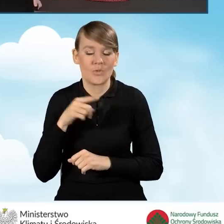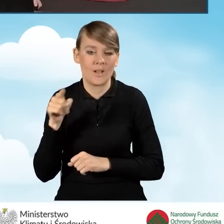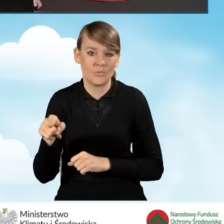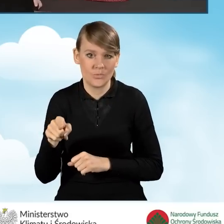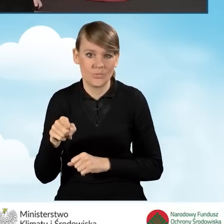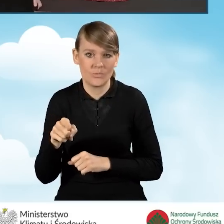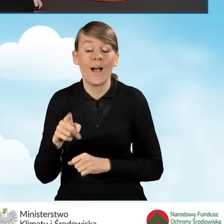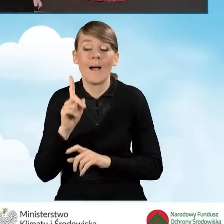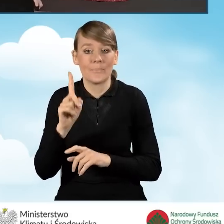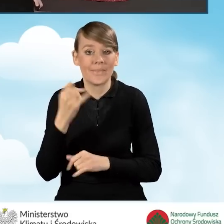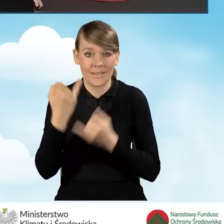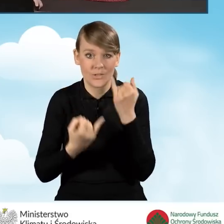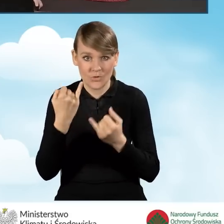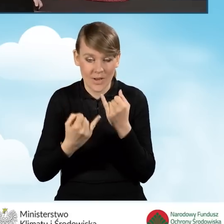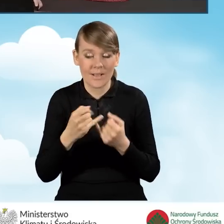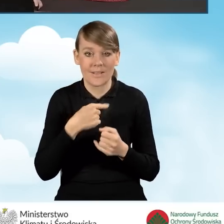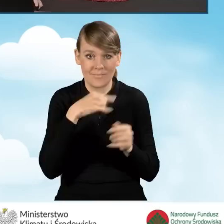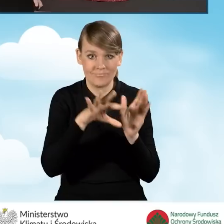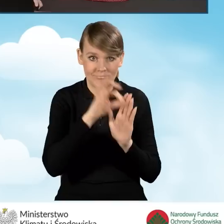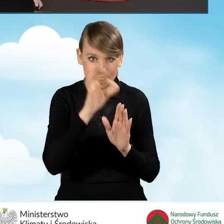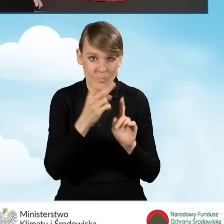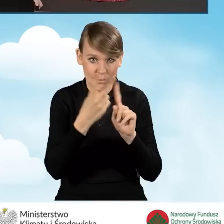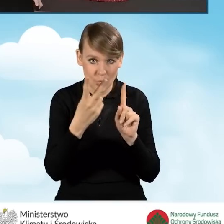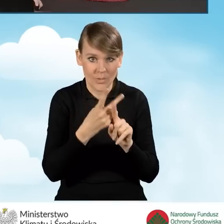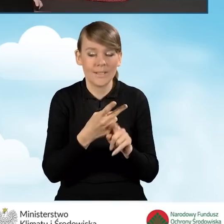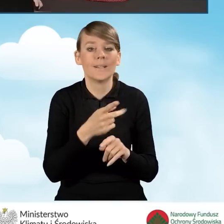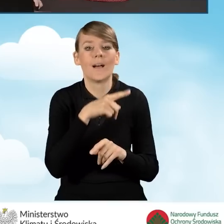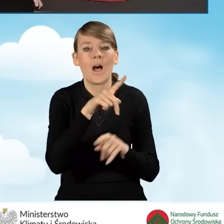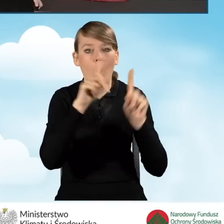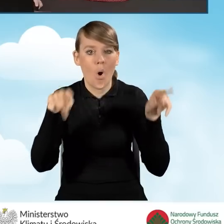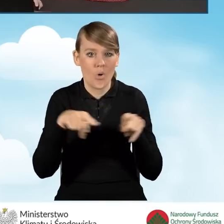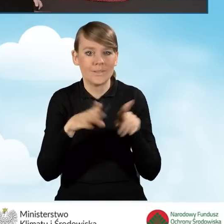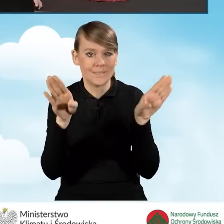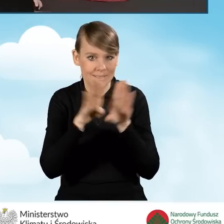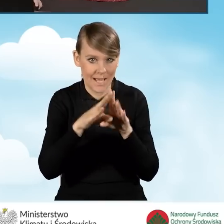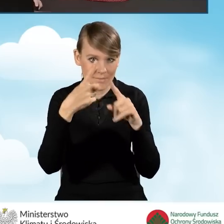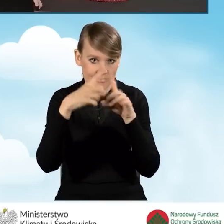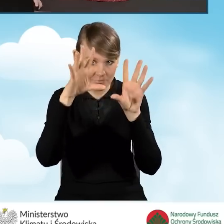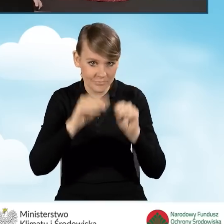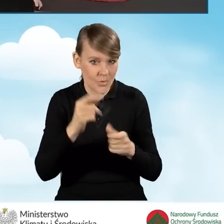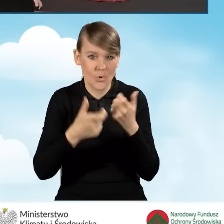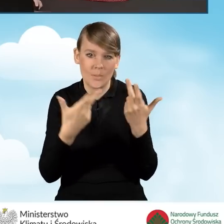W tej sytuacji, jeżeli zaznaczymy tą drugą opcję, zamknij to okno i nie rób nic. Decyzję odłóż na później.